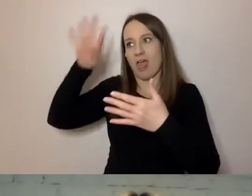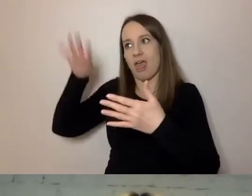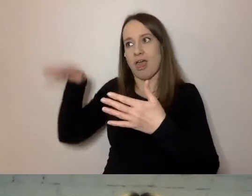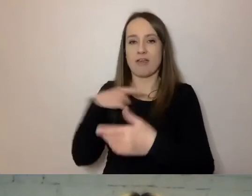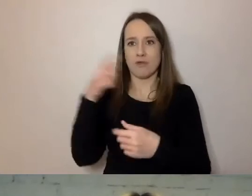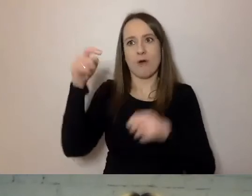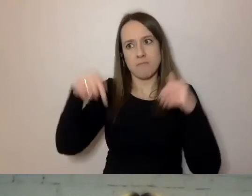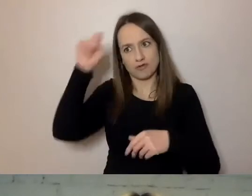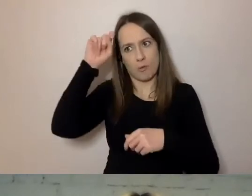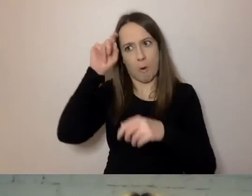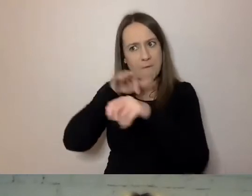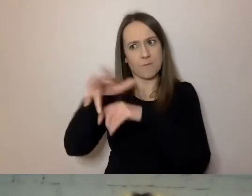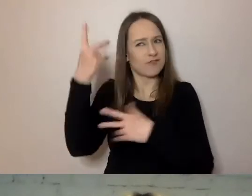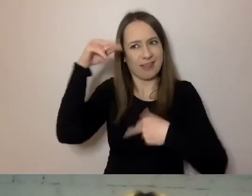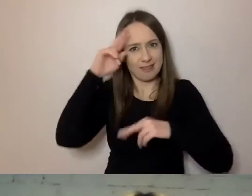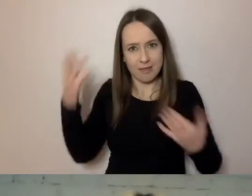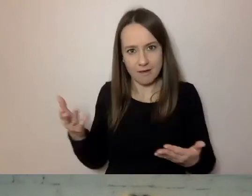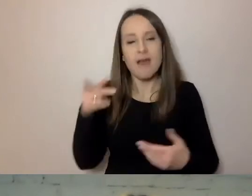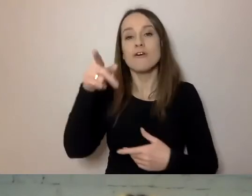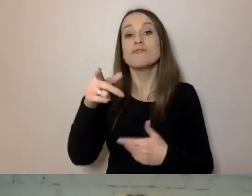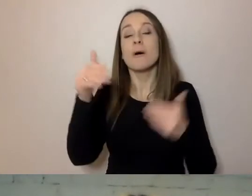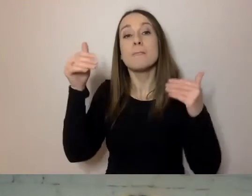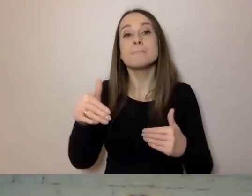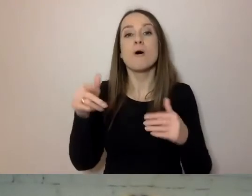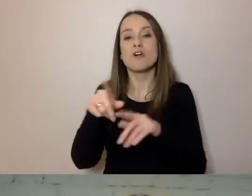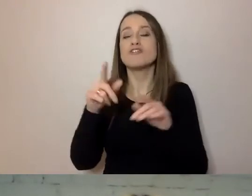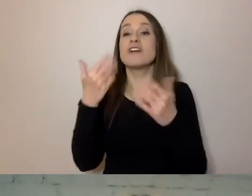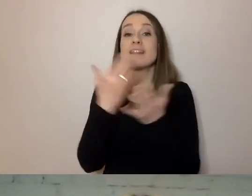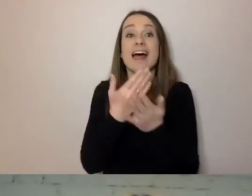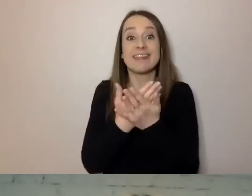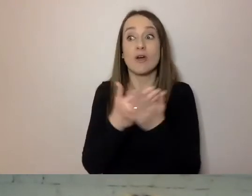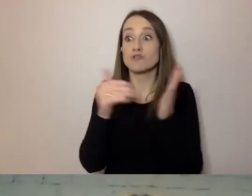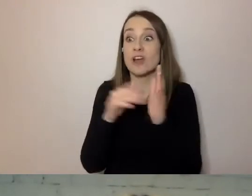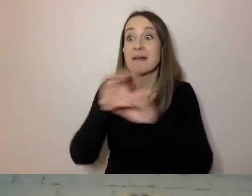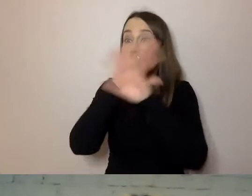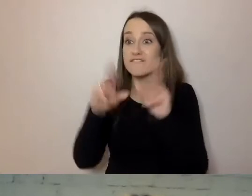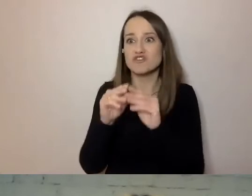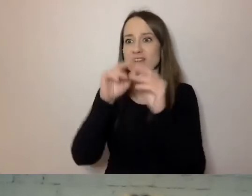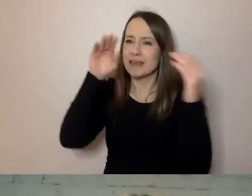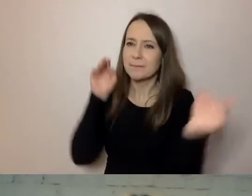Dlatego musimy w tym narzędziu uwzględnić potrzeby wszystkich. Co robimy, żeby to uwzględnić?